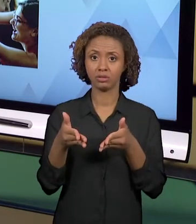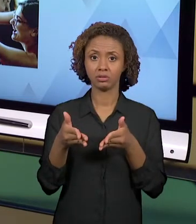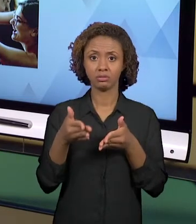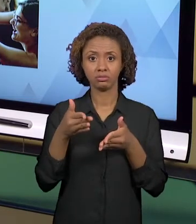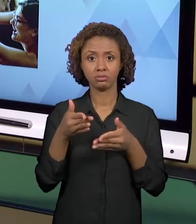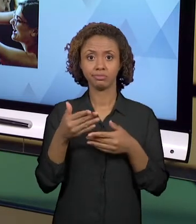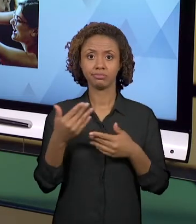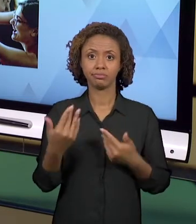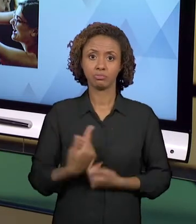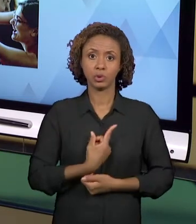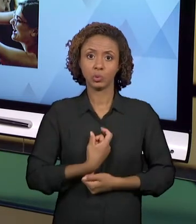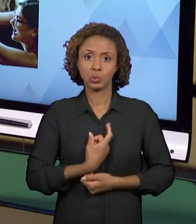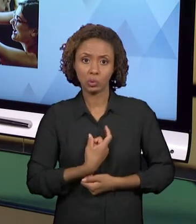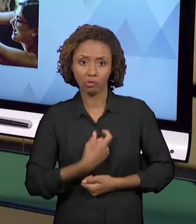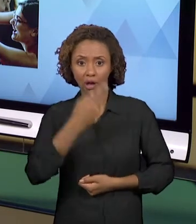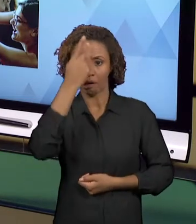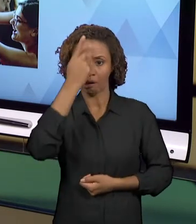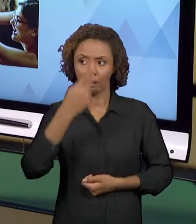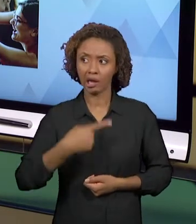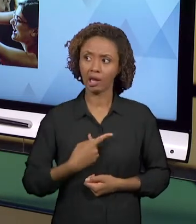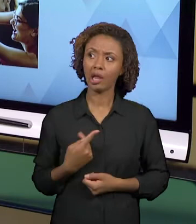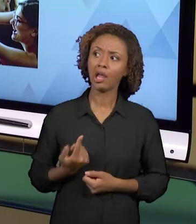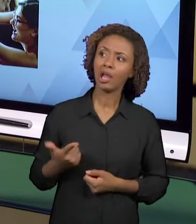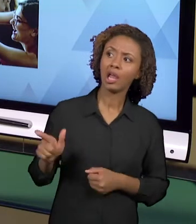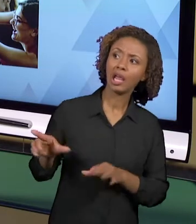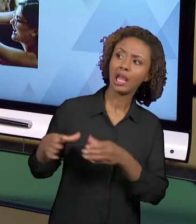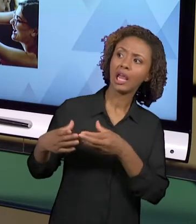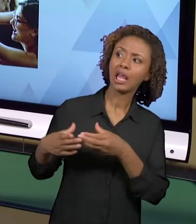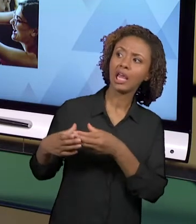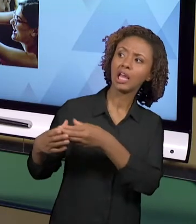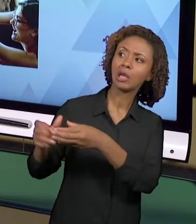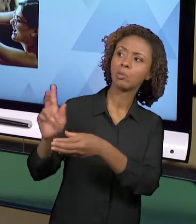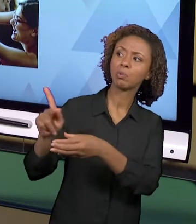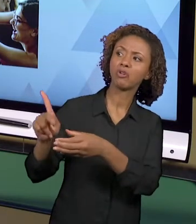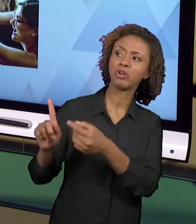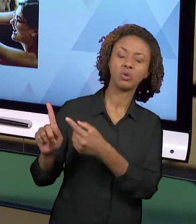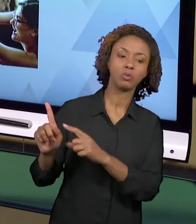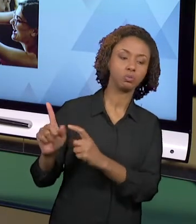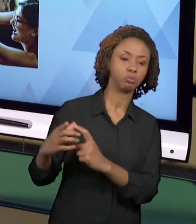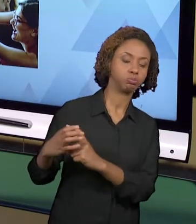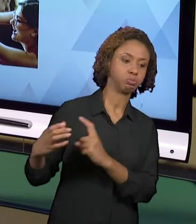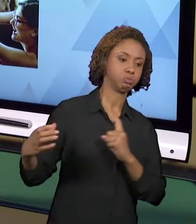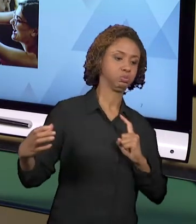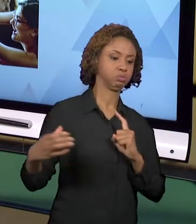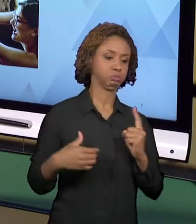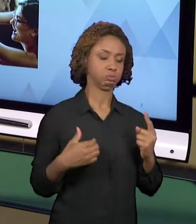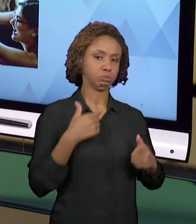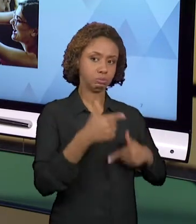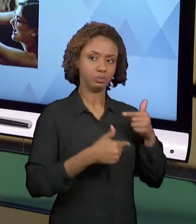DISTANCIADO DA SUA EQUIPE, ISSO NÃO PODE ACONTECER. OS PROFESSORES QUE TÊM ESSA DISPOSIÇÃO